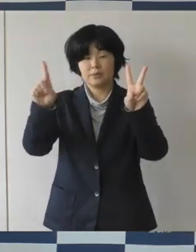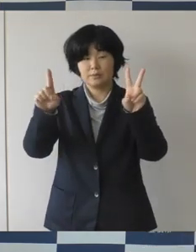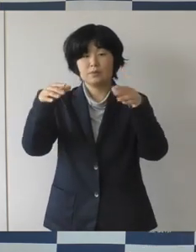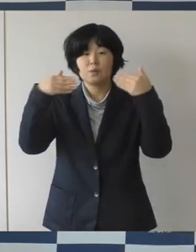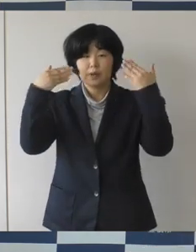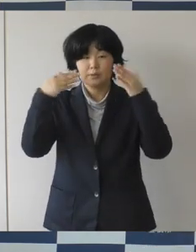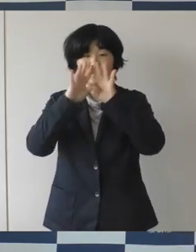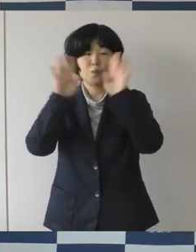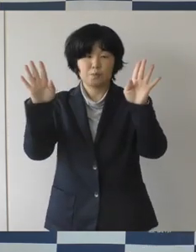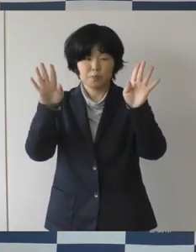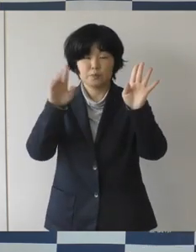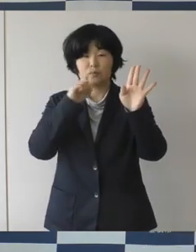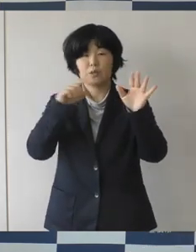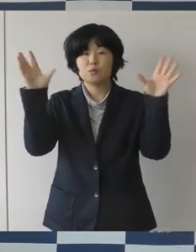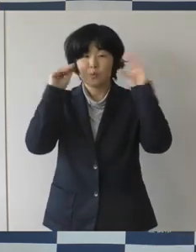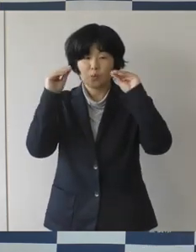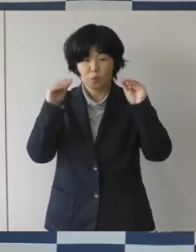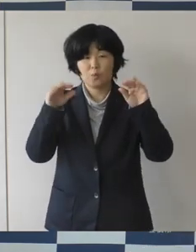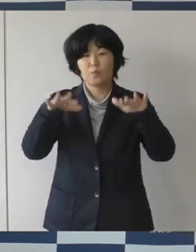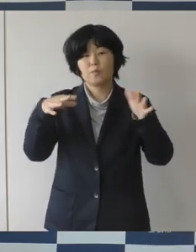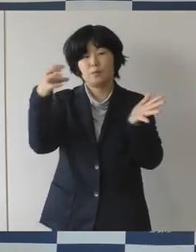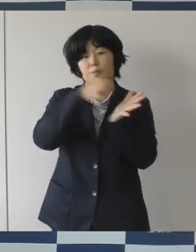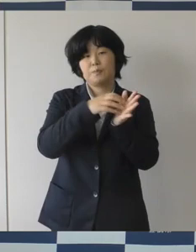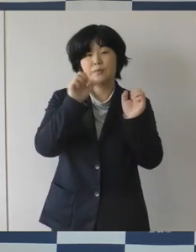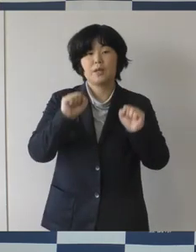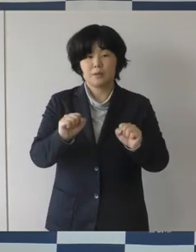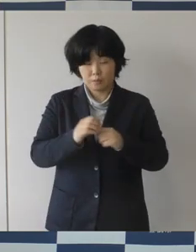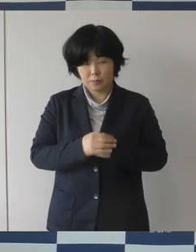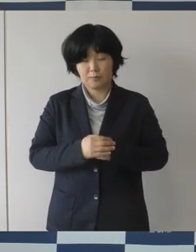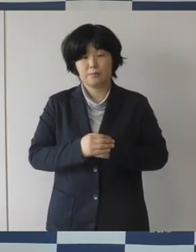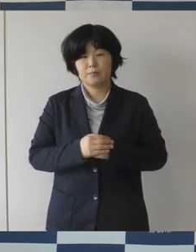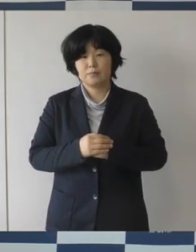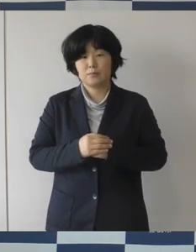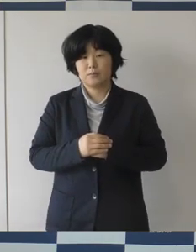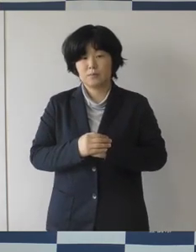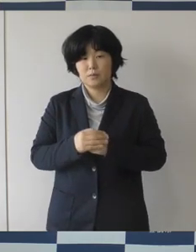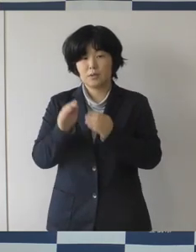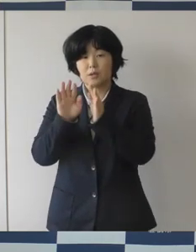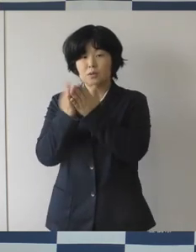まちなか図書館の整備に向けた動きを発信をするということで